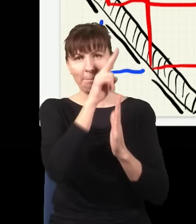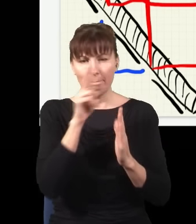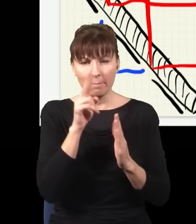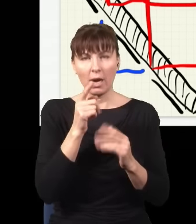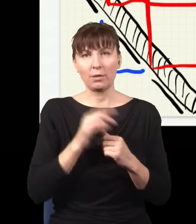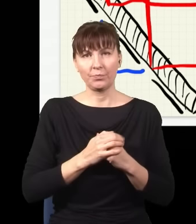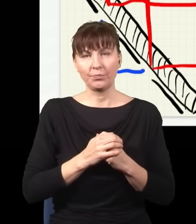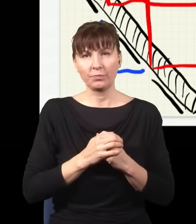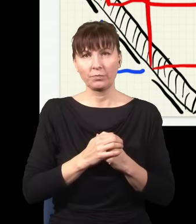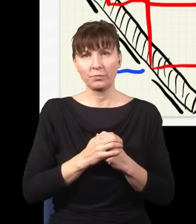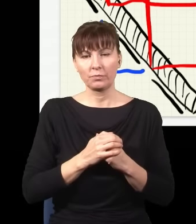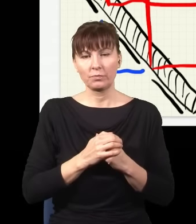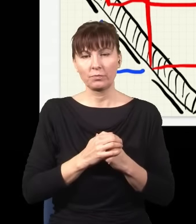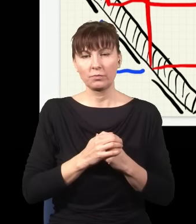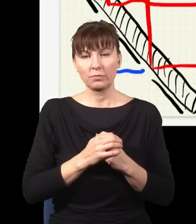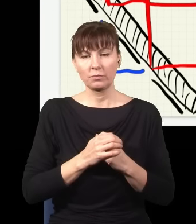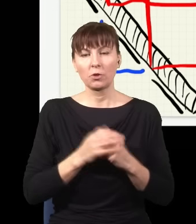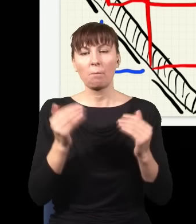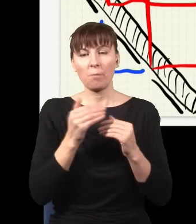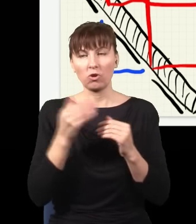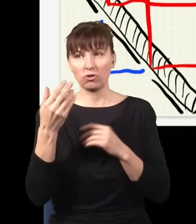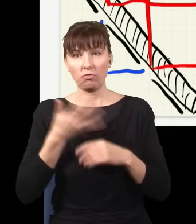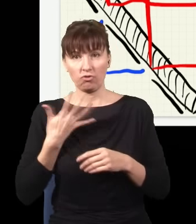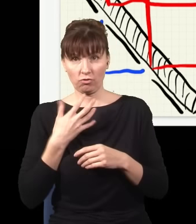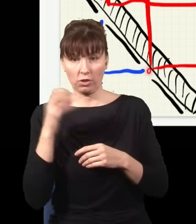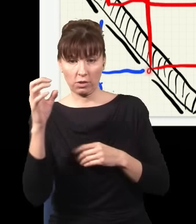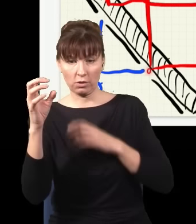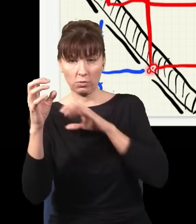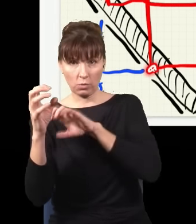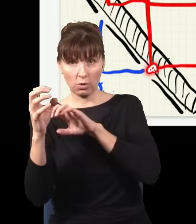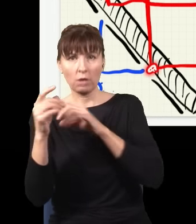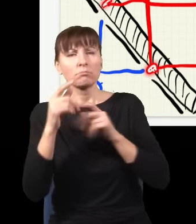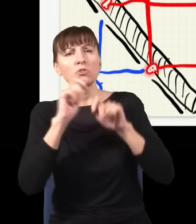dlatego że ja mogę wstawić detektory i sprawdzić, skąd biorą się fotony, którą szczeliną przeszedł